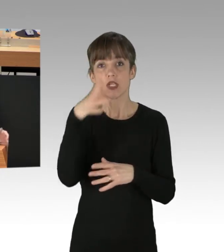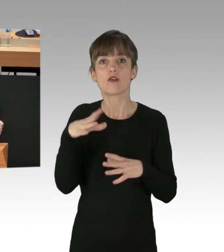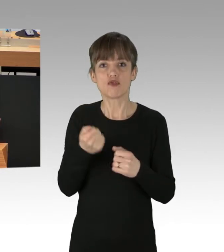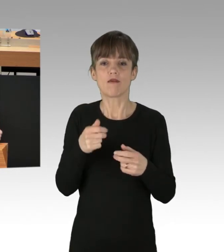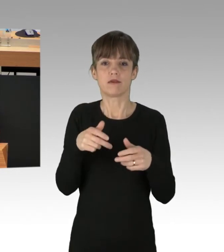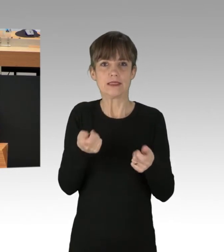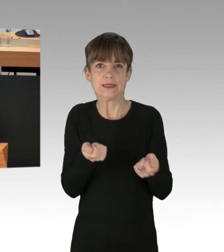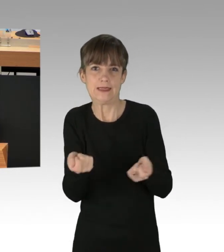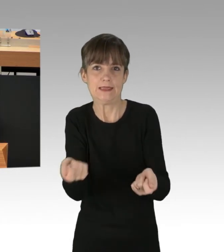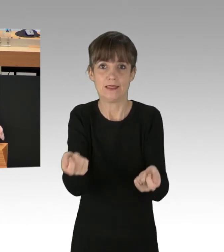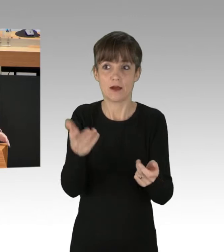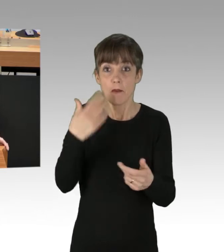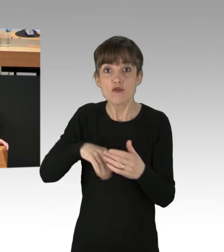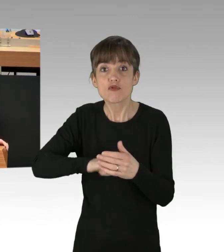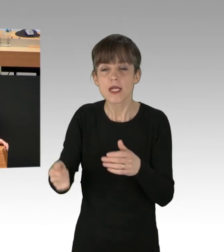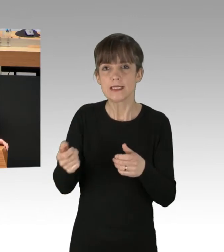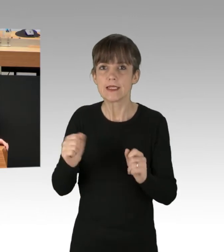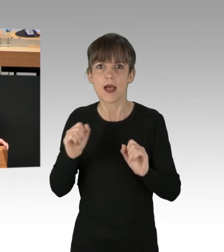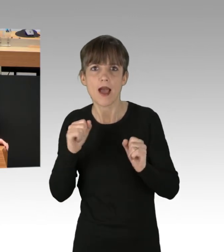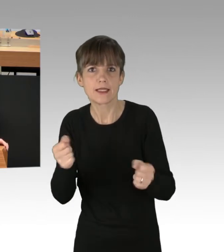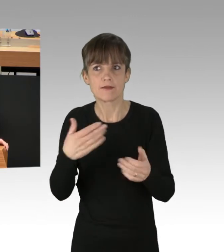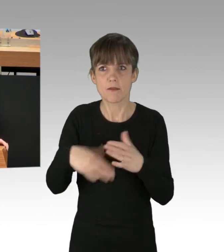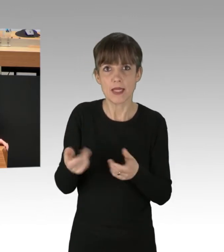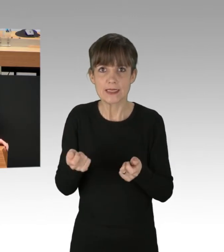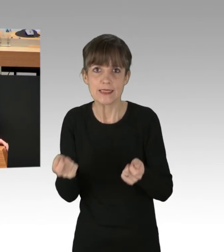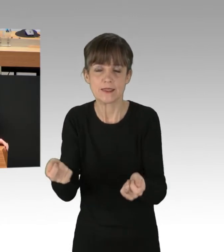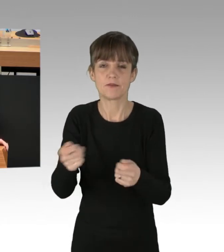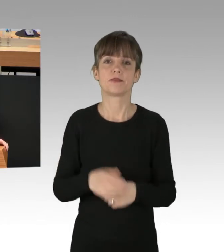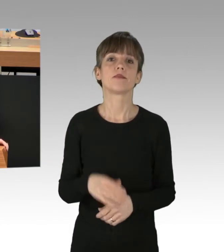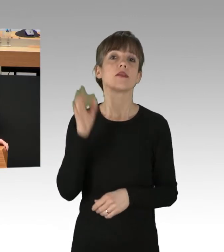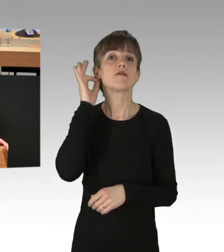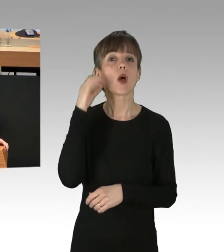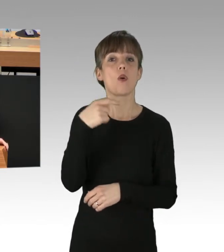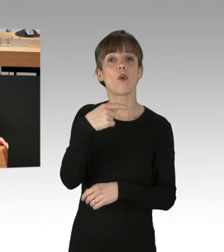Seien Sie schneller, seien Sie aktiver. Frau Kreck, sorgen Sie dafür,